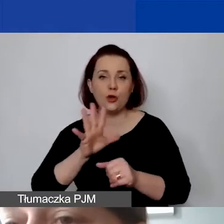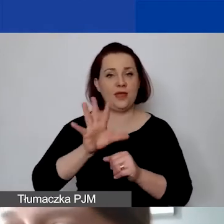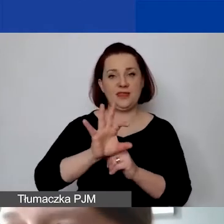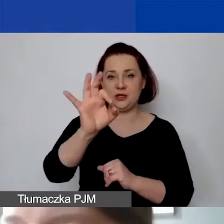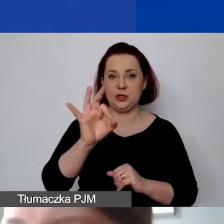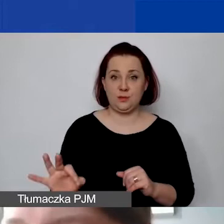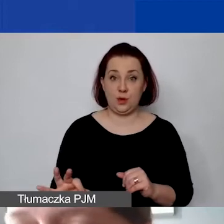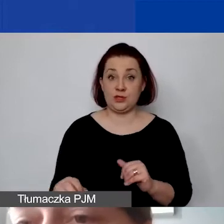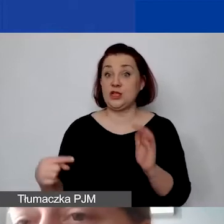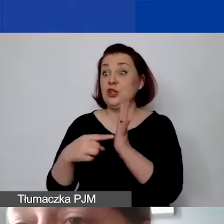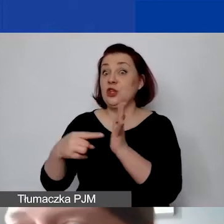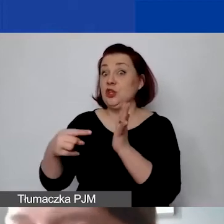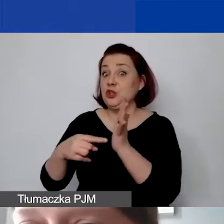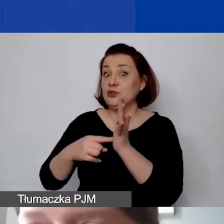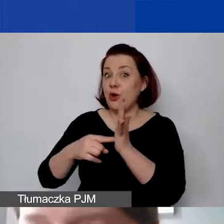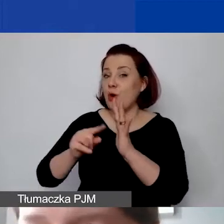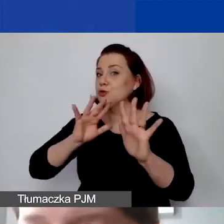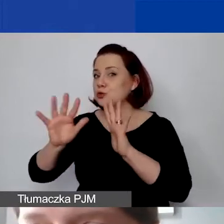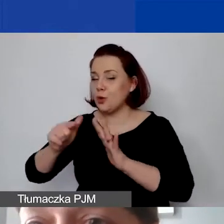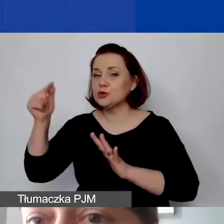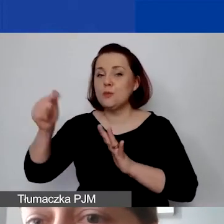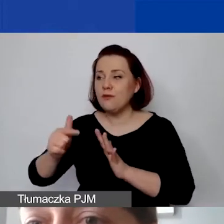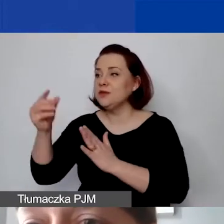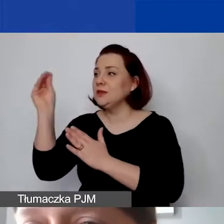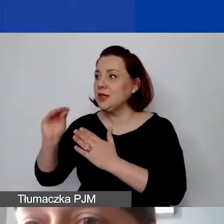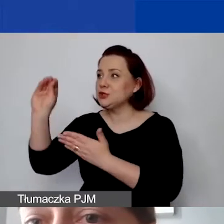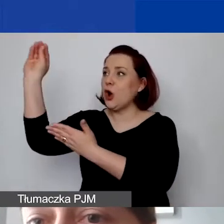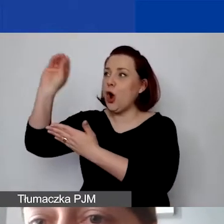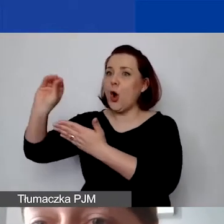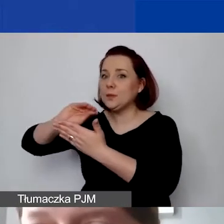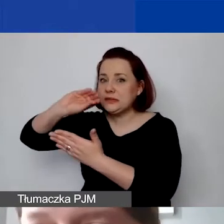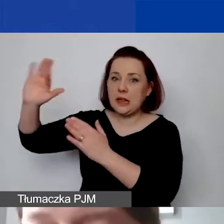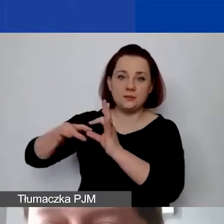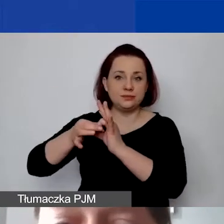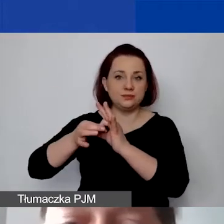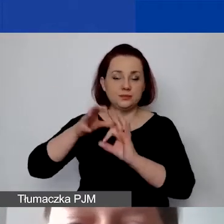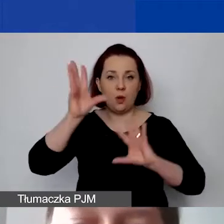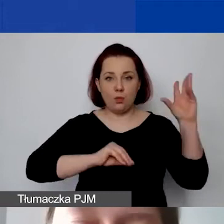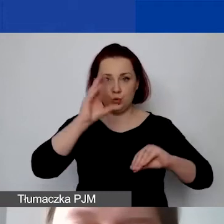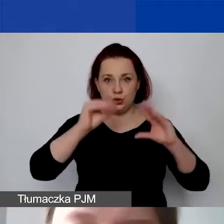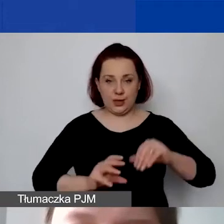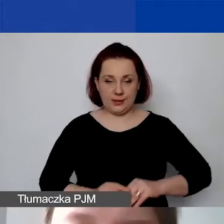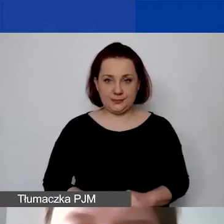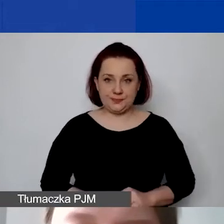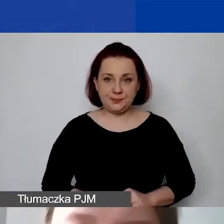Ten mechanizm powinien zostać opisany w budżecie,